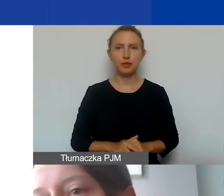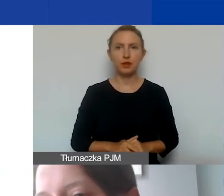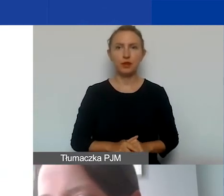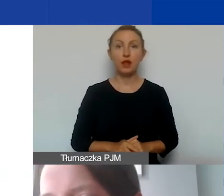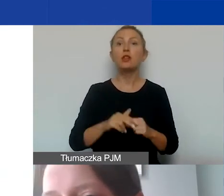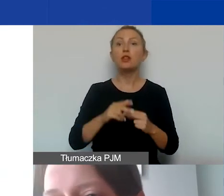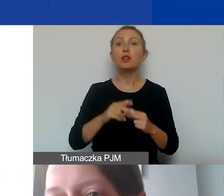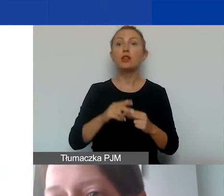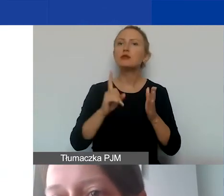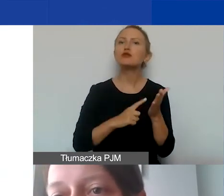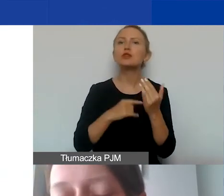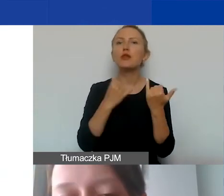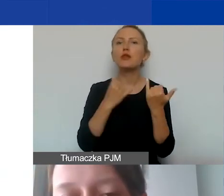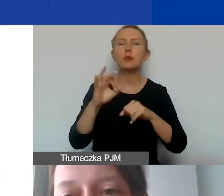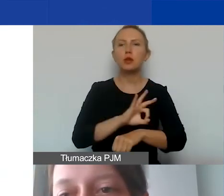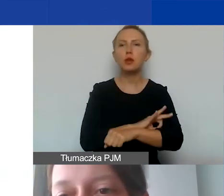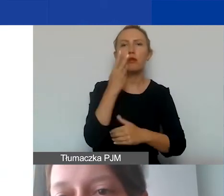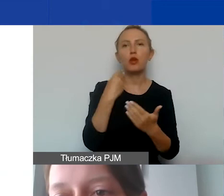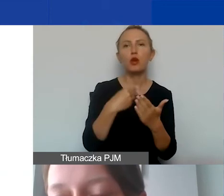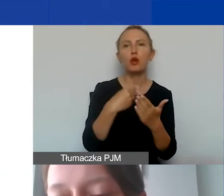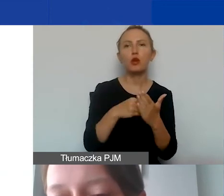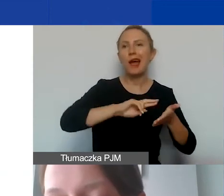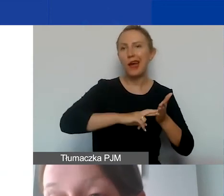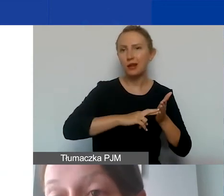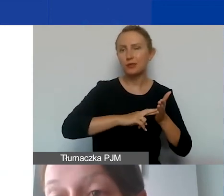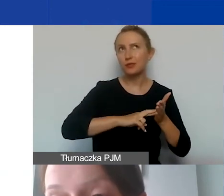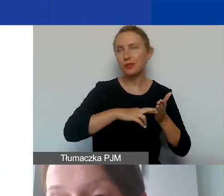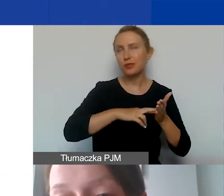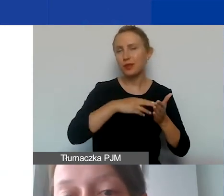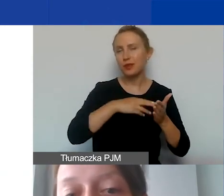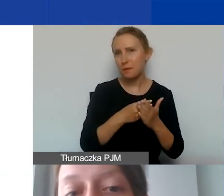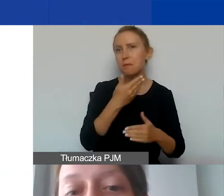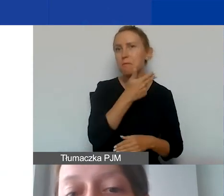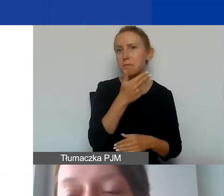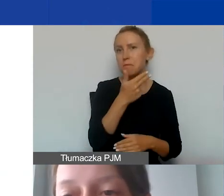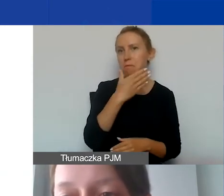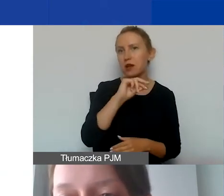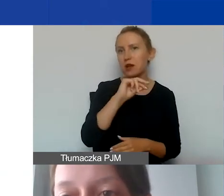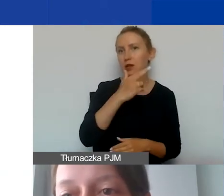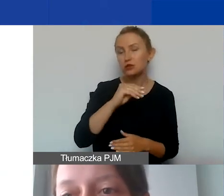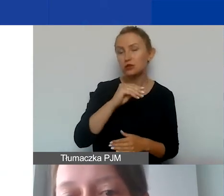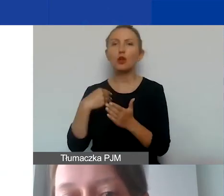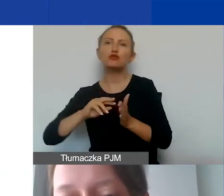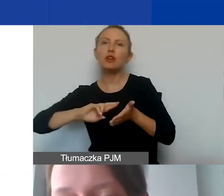co często w innych projektach nazywamy kosztami merytorycznymi i kosztami administracyjnymi,